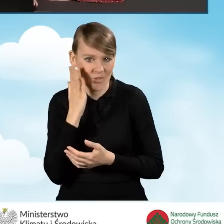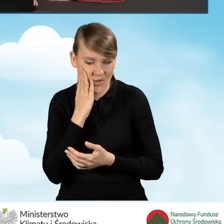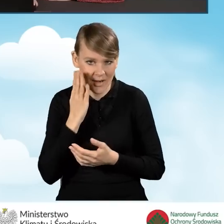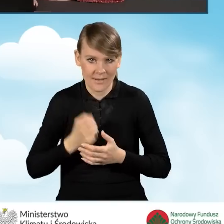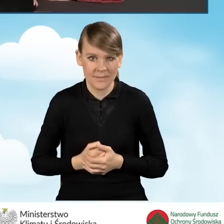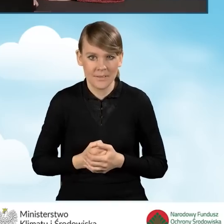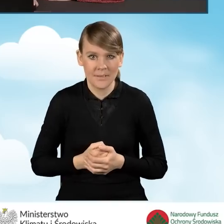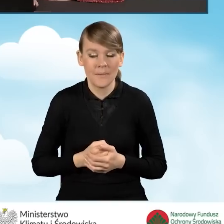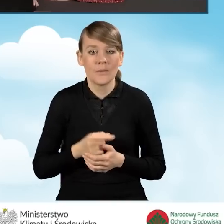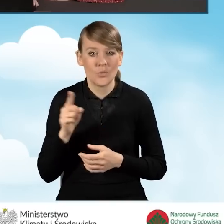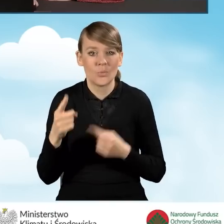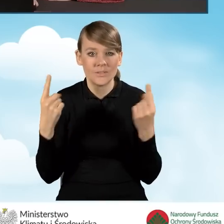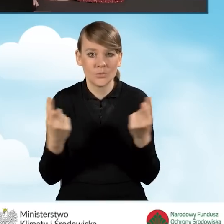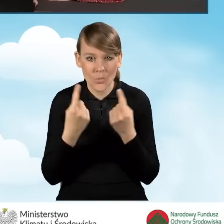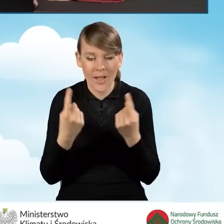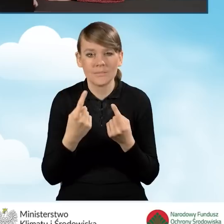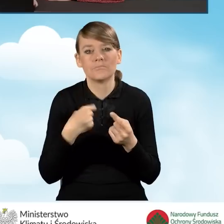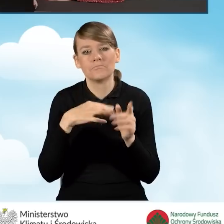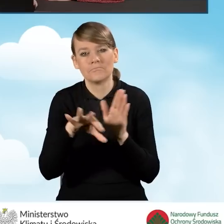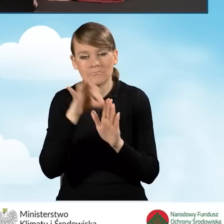W tej sytuacji wybieramy sobie zgodnie